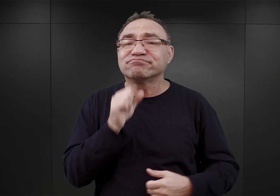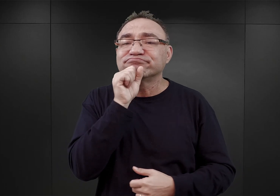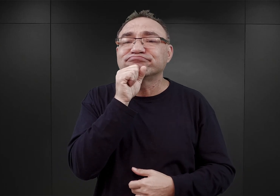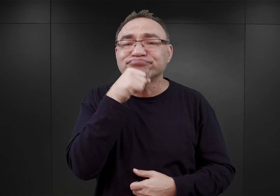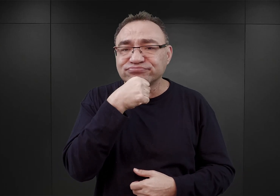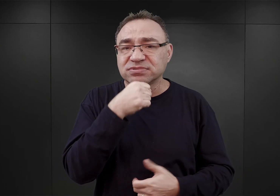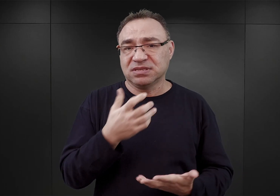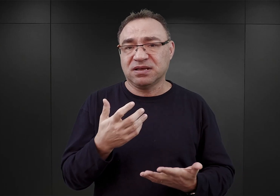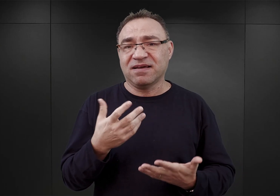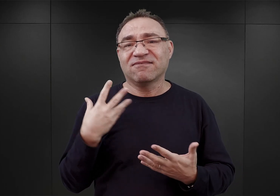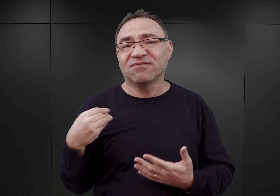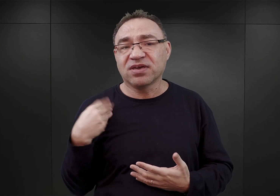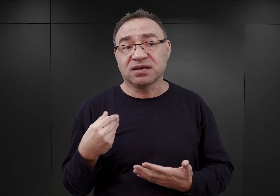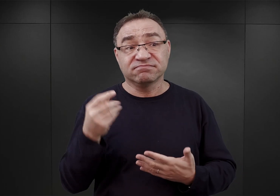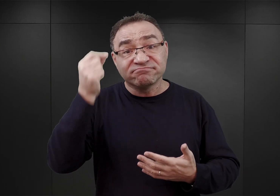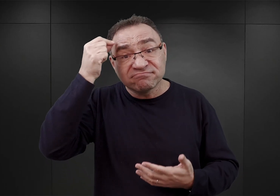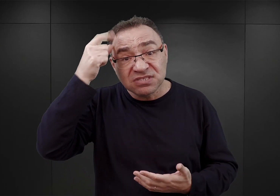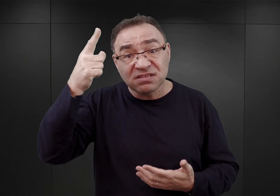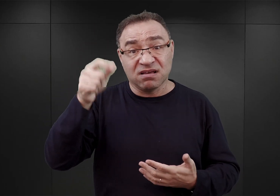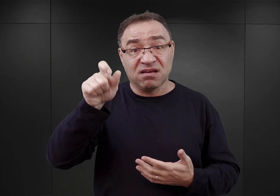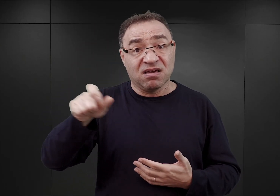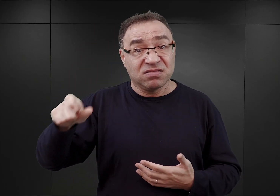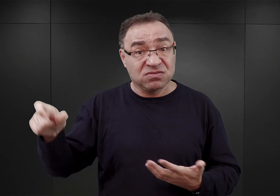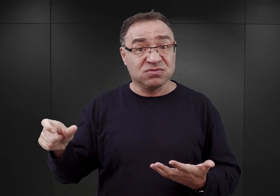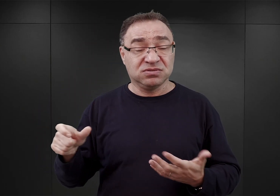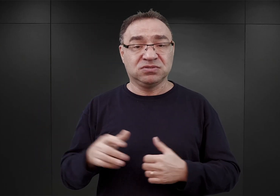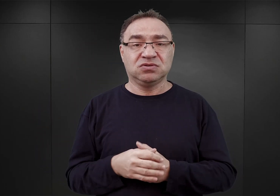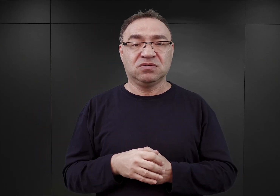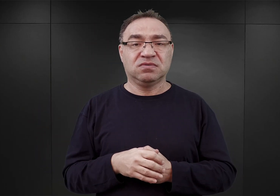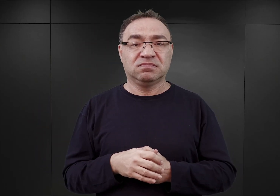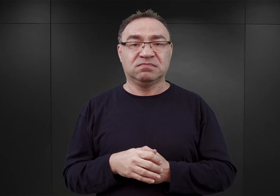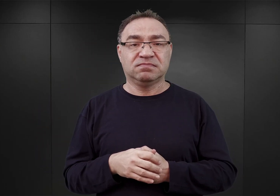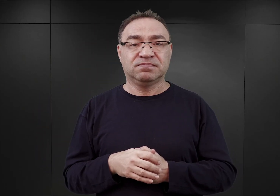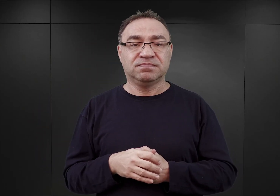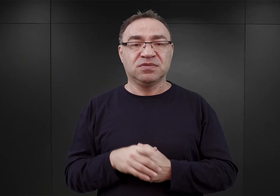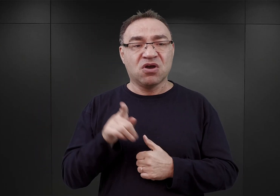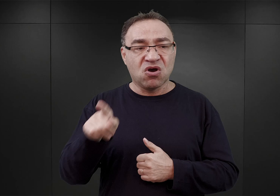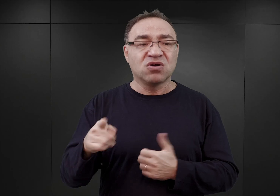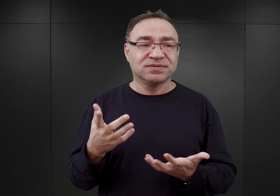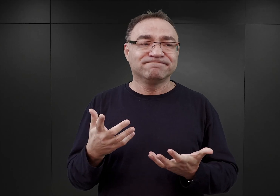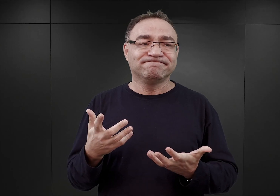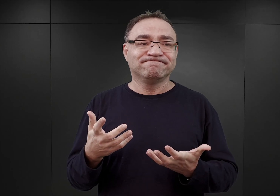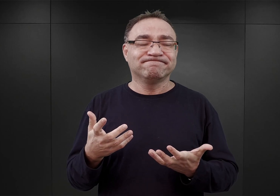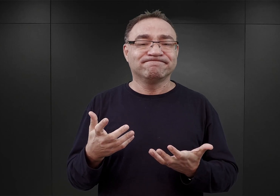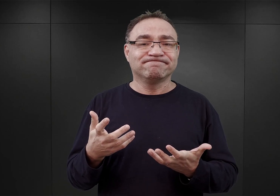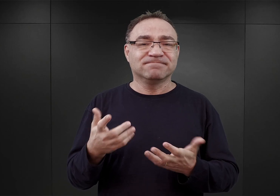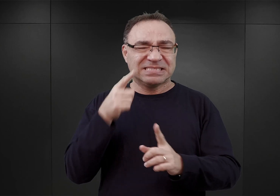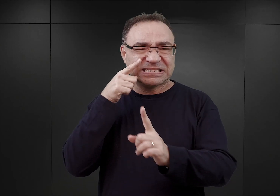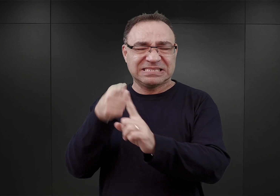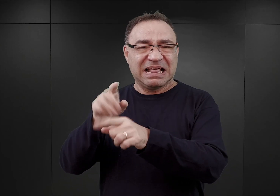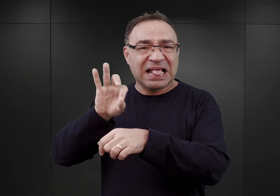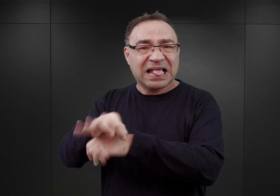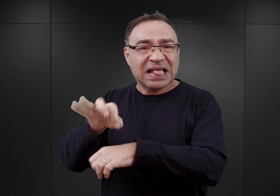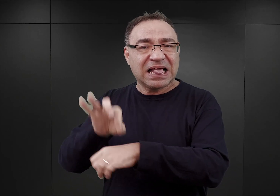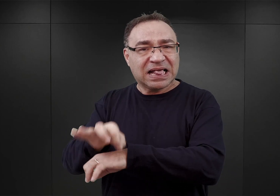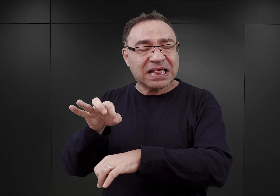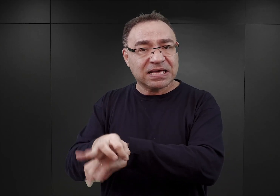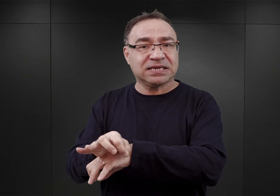owych inteligentów, o których wspomniałem. I oni to stali się też celem prześladowań ze strony esesmanów,